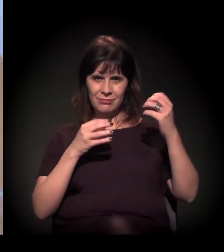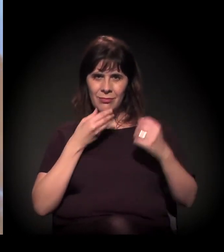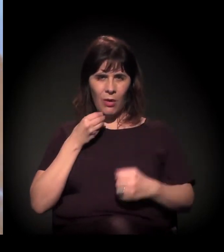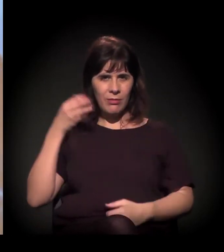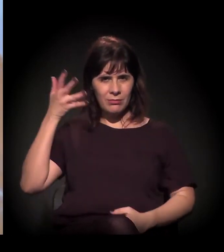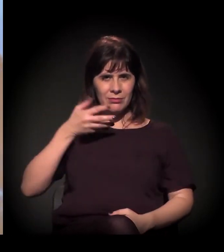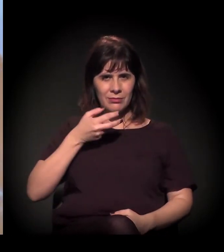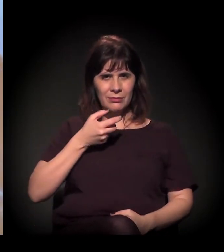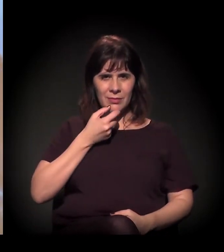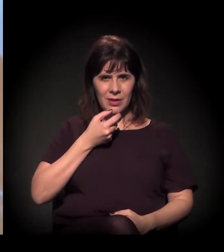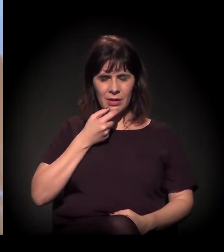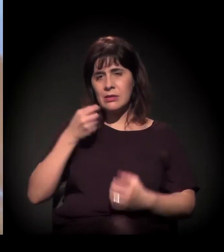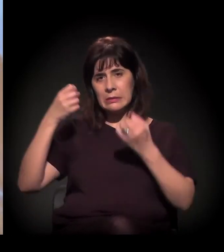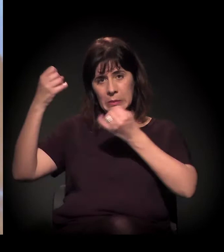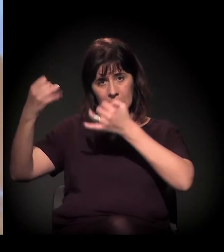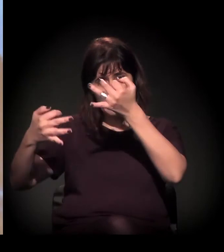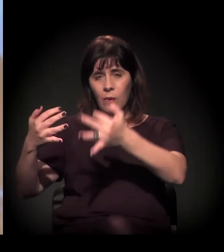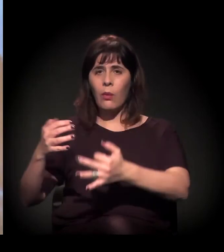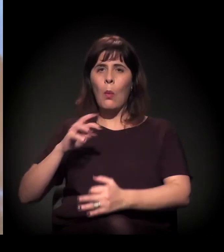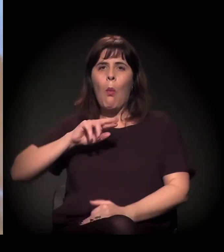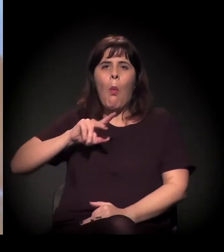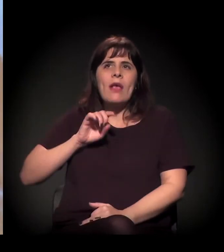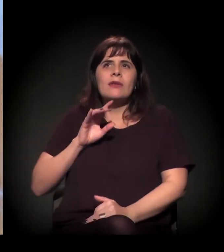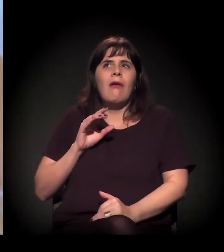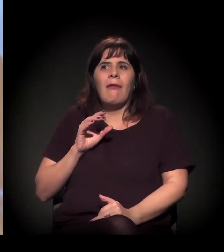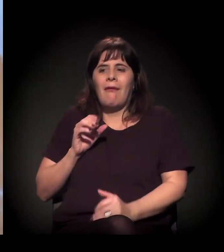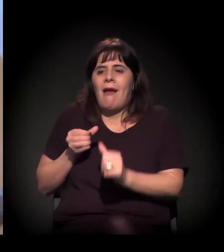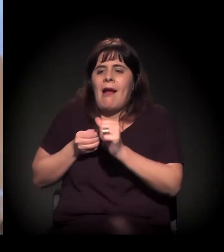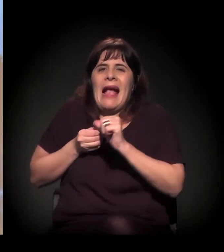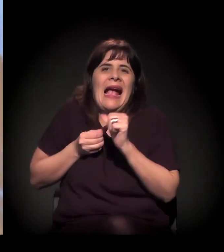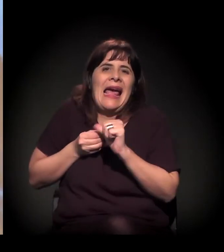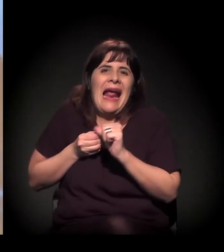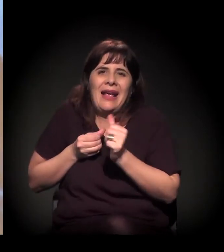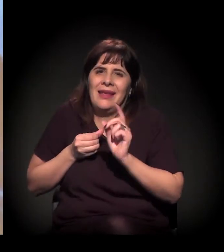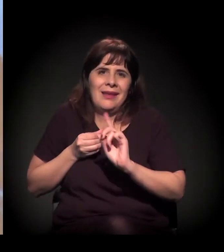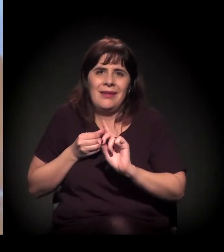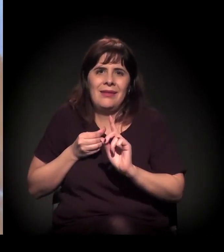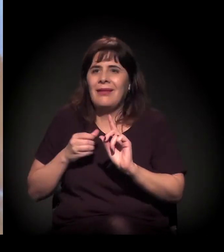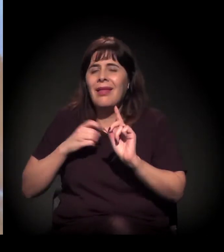Esse termo... tem várias questões sobre como ele surgiu,